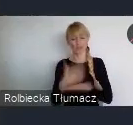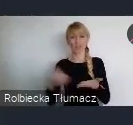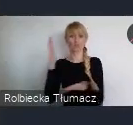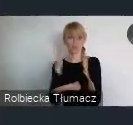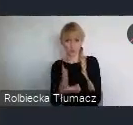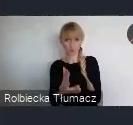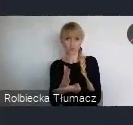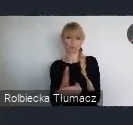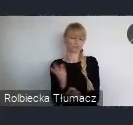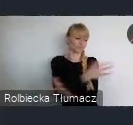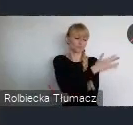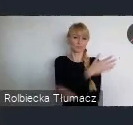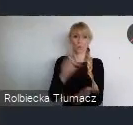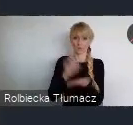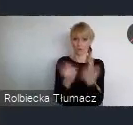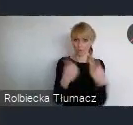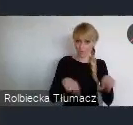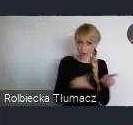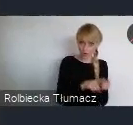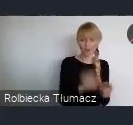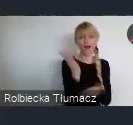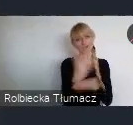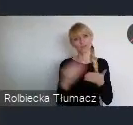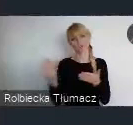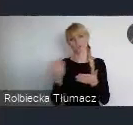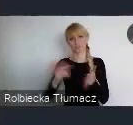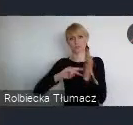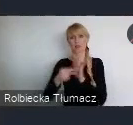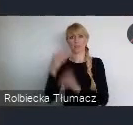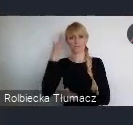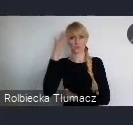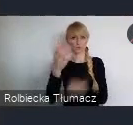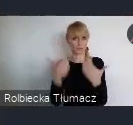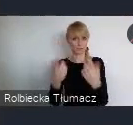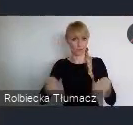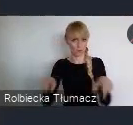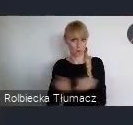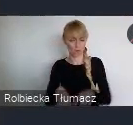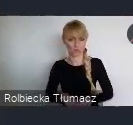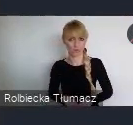w przyszłości zrealizować. I trochę to robimy podświadomie, a dzisiaj powinnyśmy już przejść